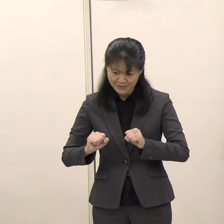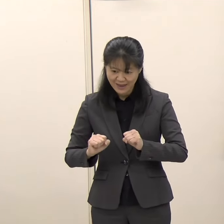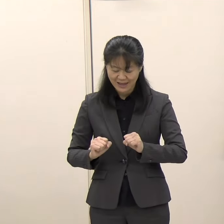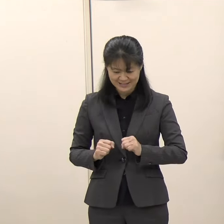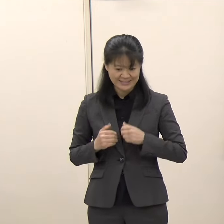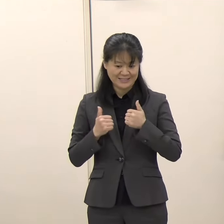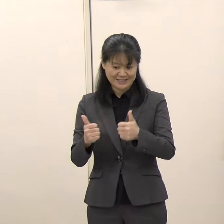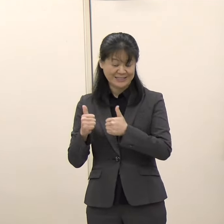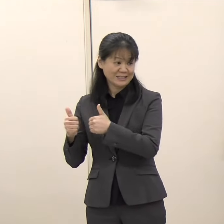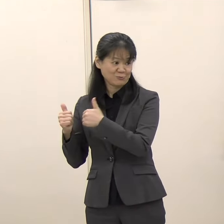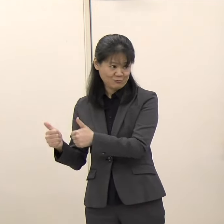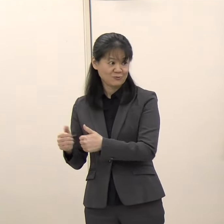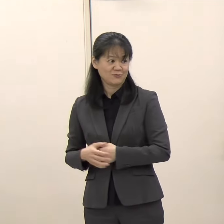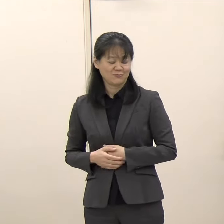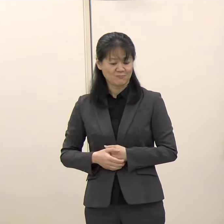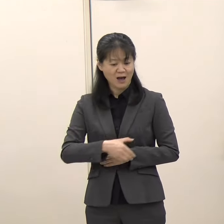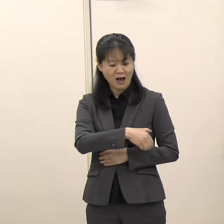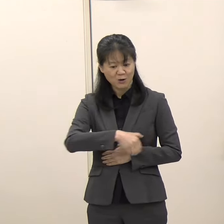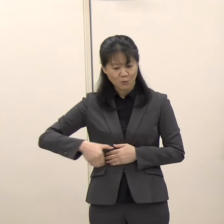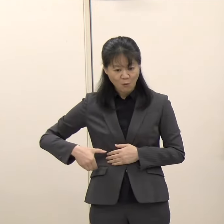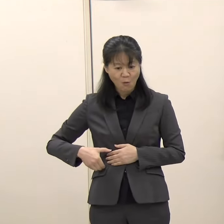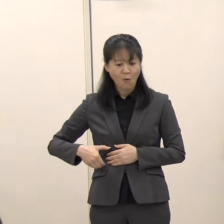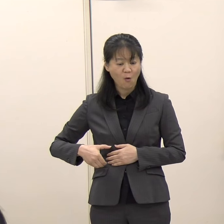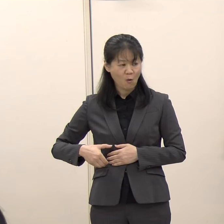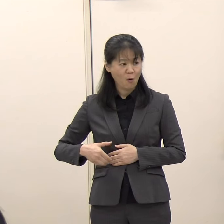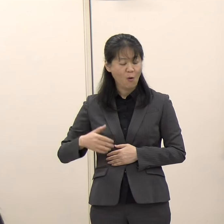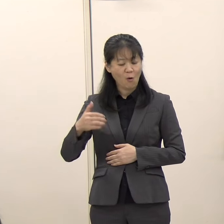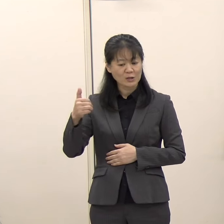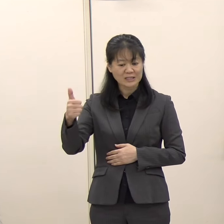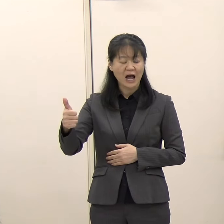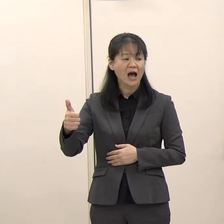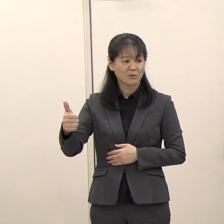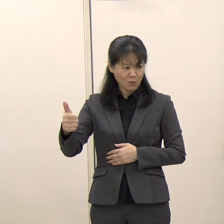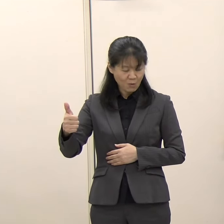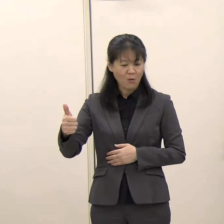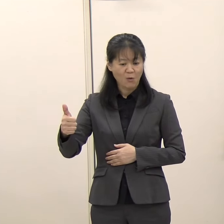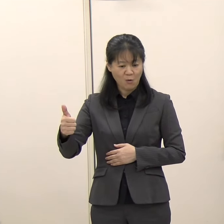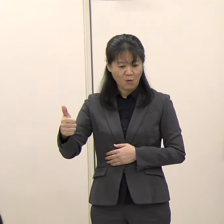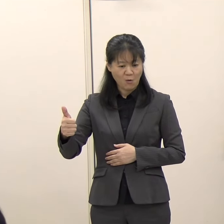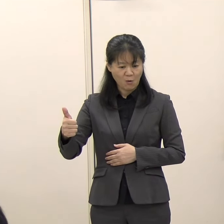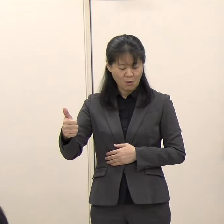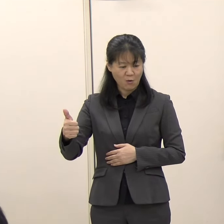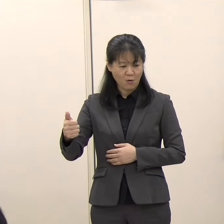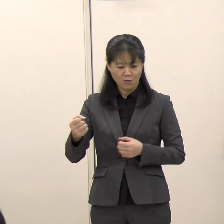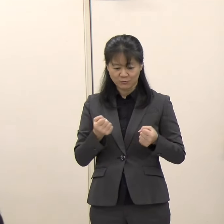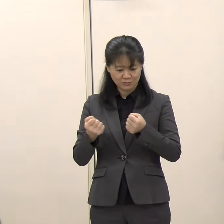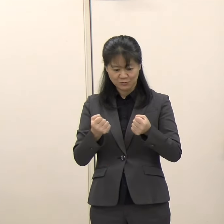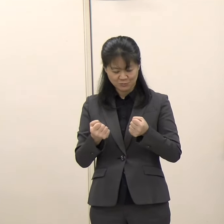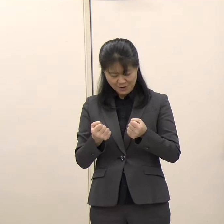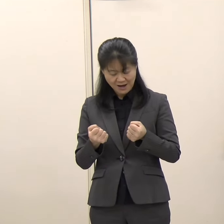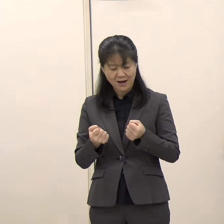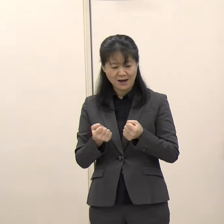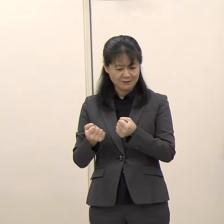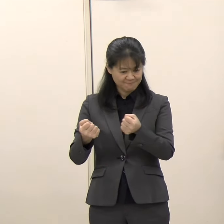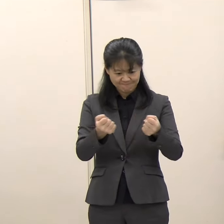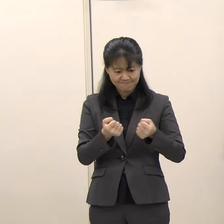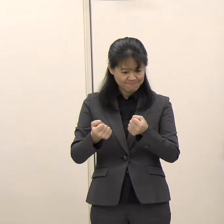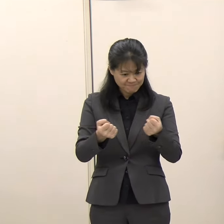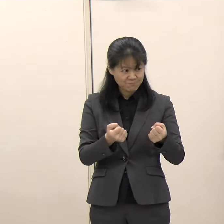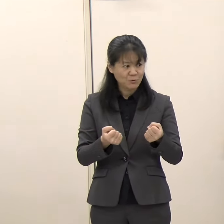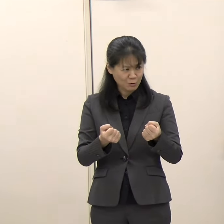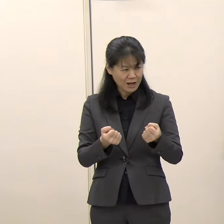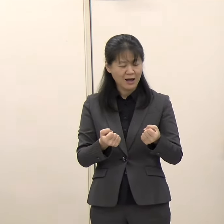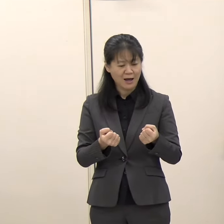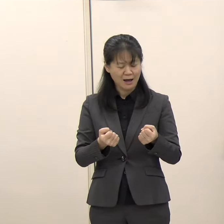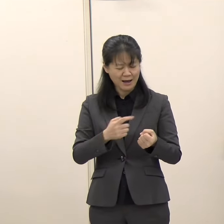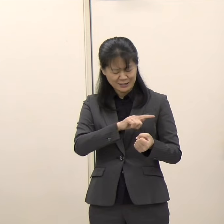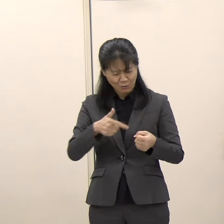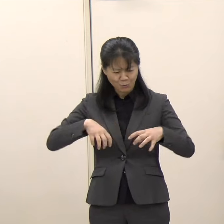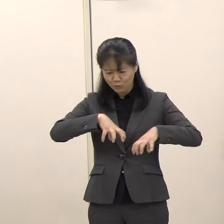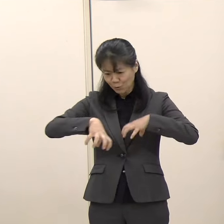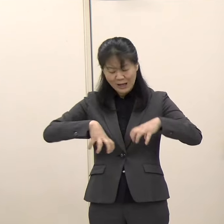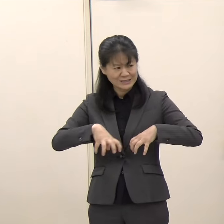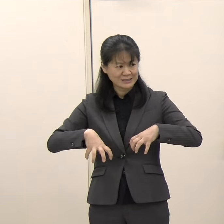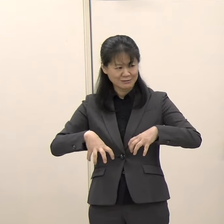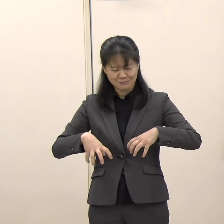候補者の方も選挙カーとか候補者自身の動きとか色々ありますから、お会いできないこともかなり多いです。